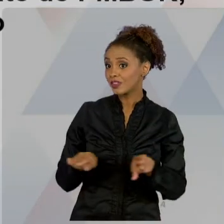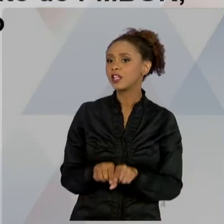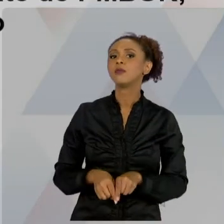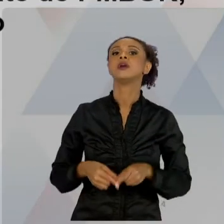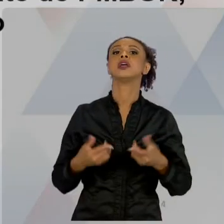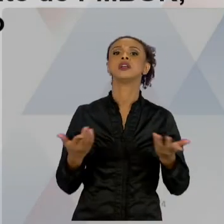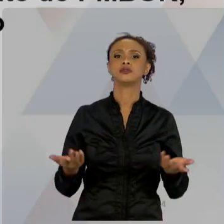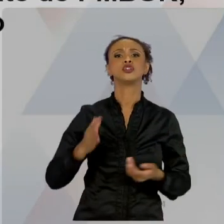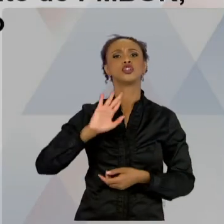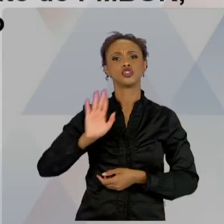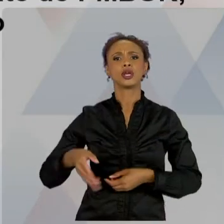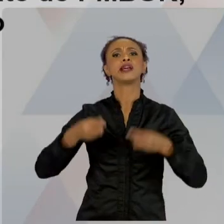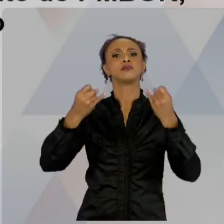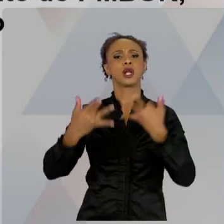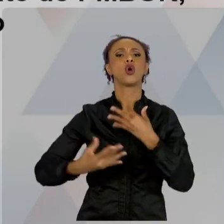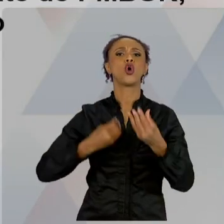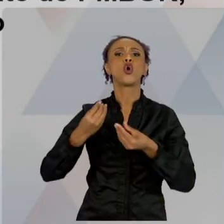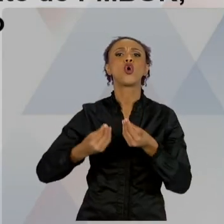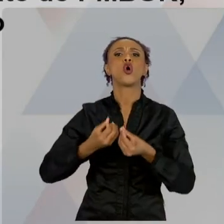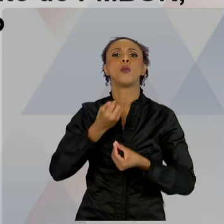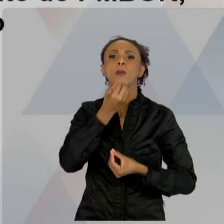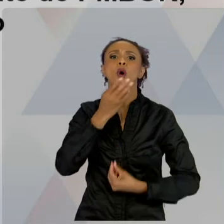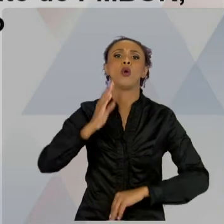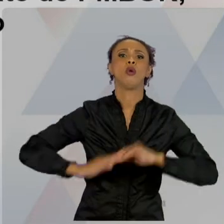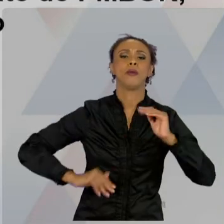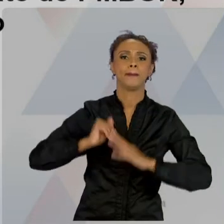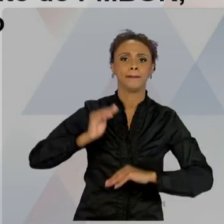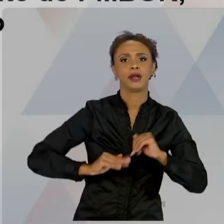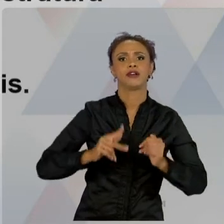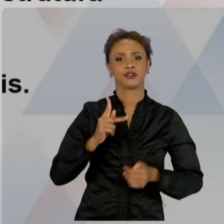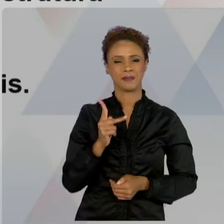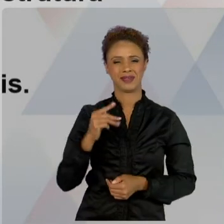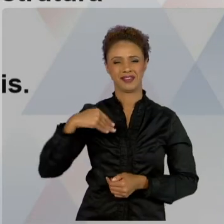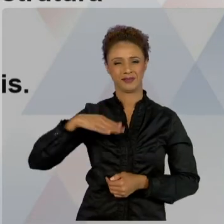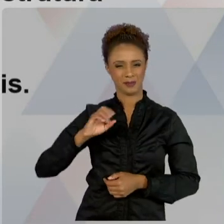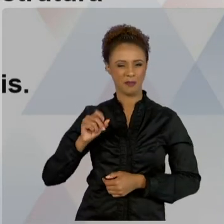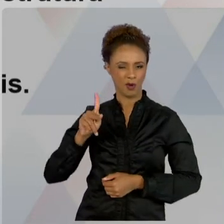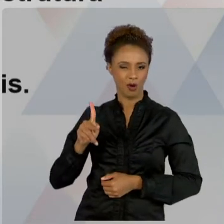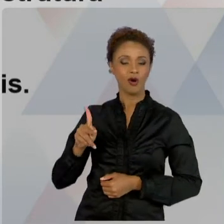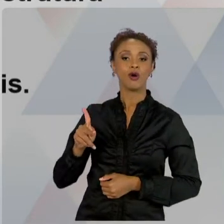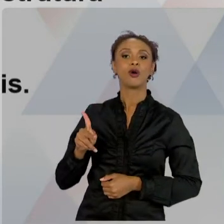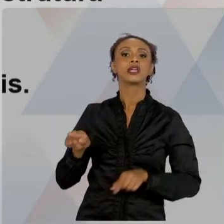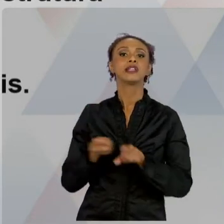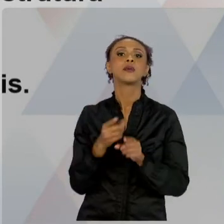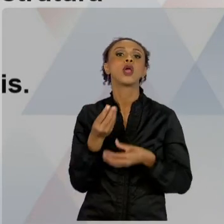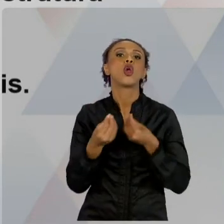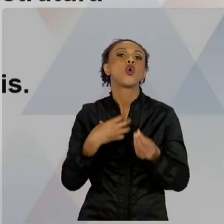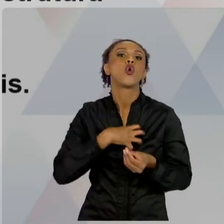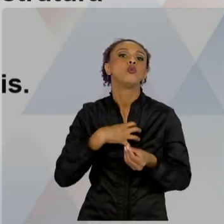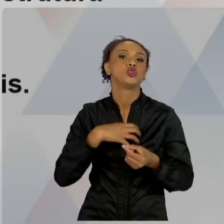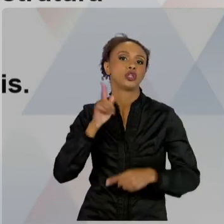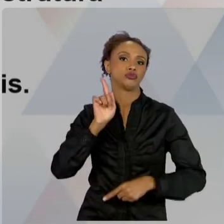E OS CUIDADOS QUE NÓS DEVEMOS TER. AULA QUATRO. FALAMOS QUE A NOSSA ORGANIZAÇÃO É ESTRUTURADA DE